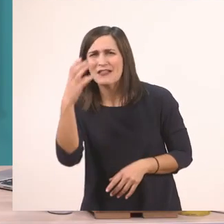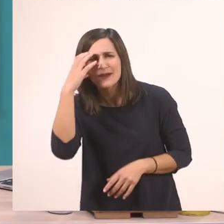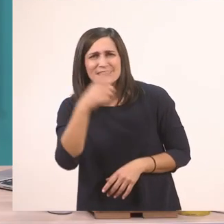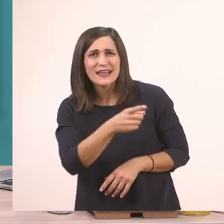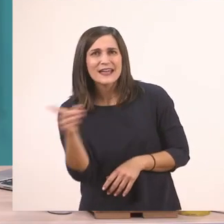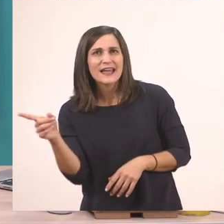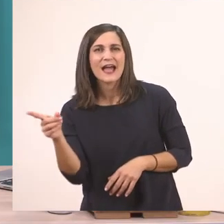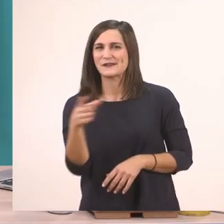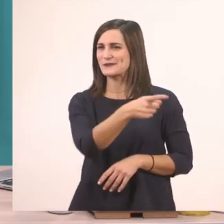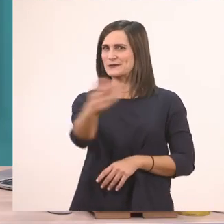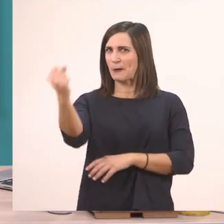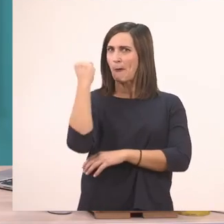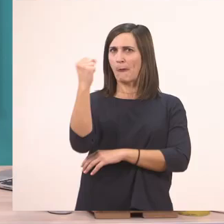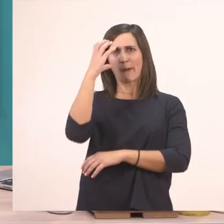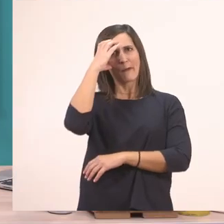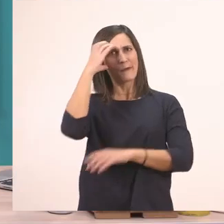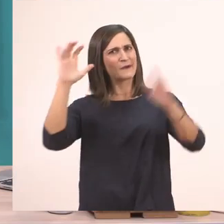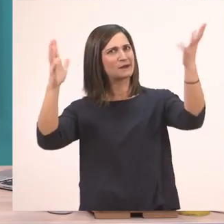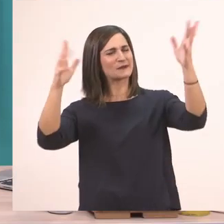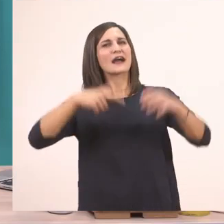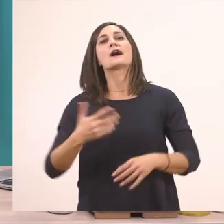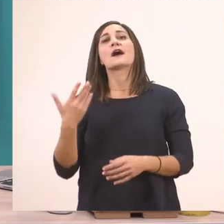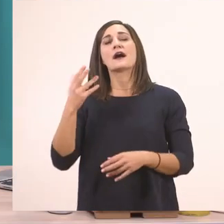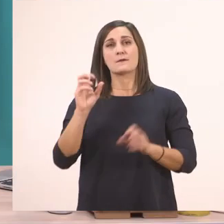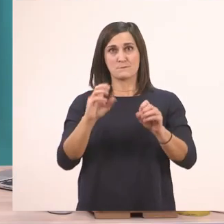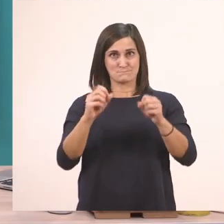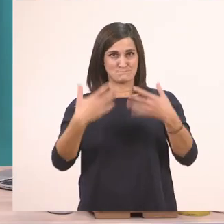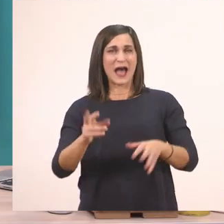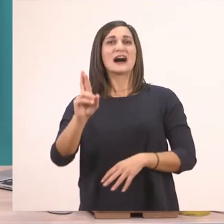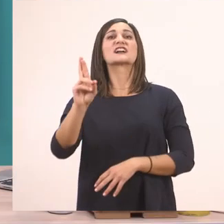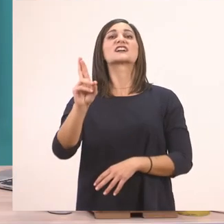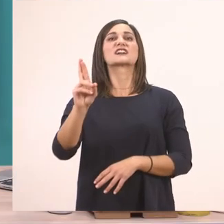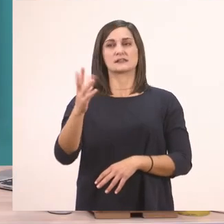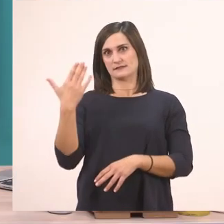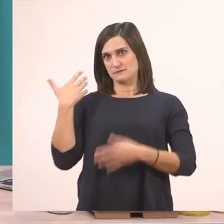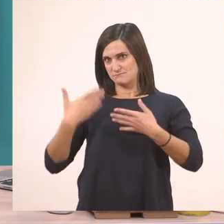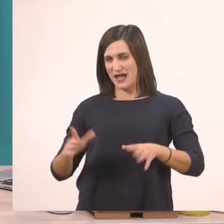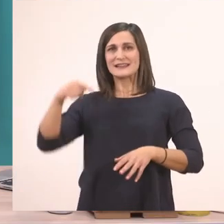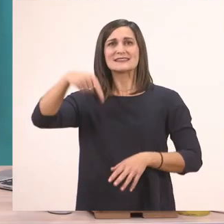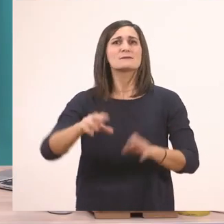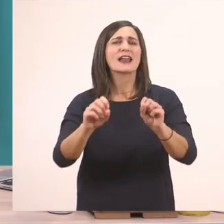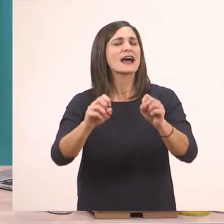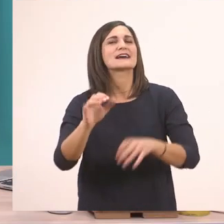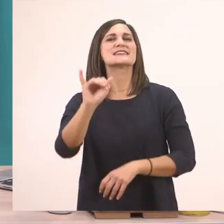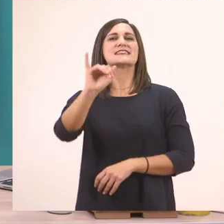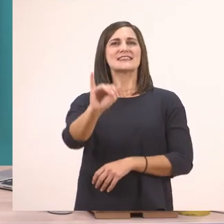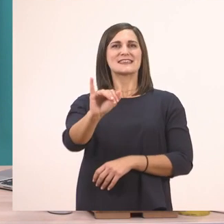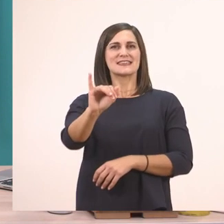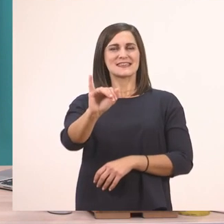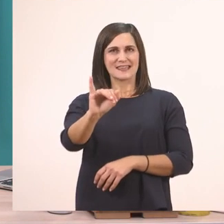Είσαστε πολύ καλοί! Θυμάστε πολύ καλά! Είχαμε μάθει το Ρ ρ. Σήμερα θα μάθουμε το Ι ι. Το Ι ι το μπαστουνάκι.